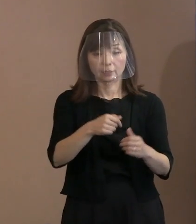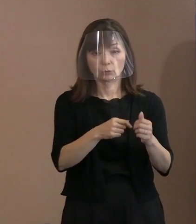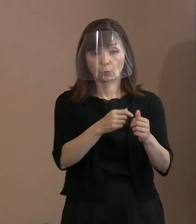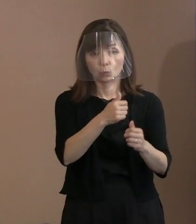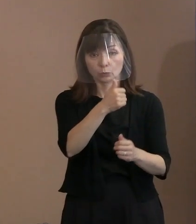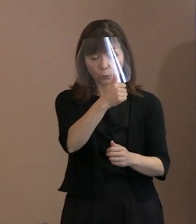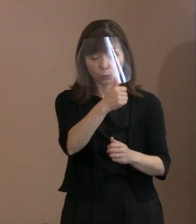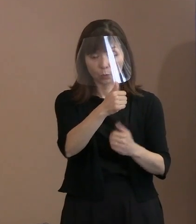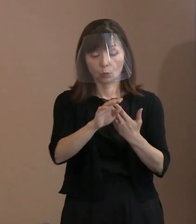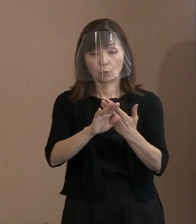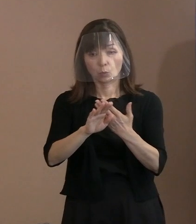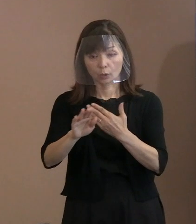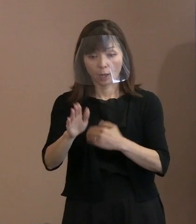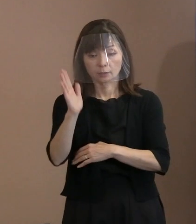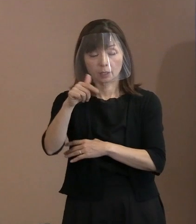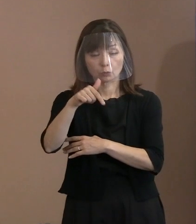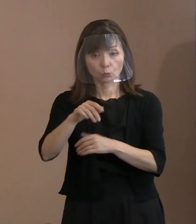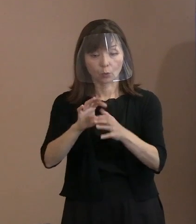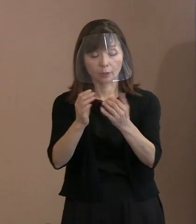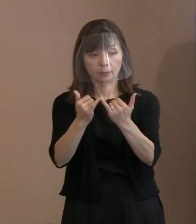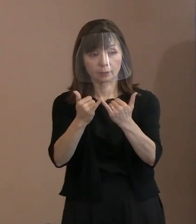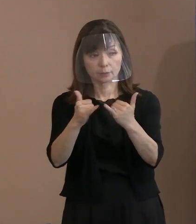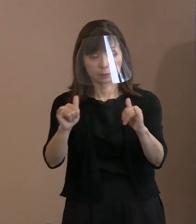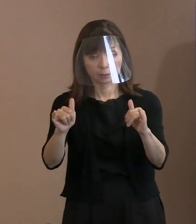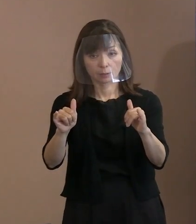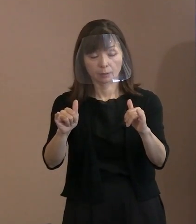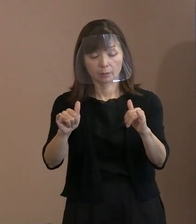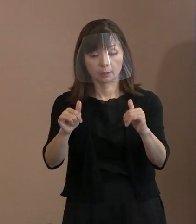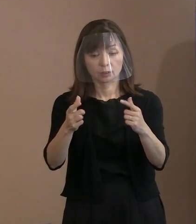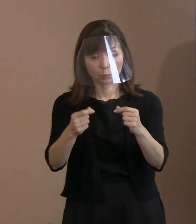政府関係者にも この宣言を把握してほしいというか､